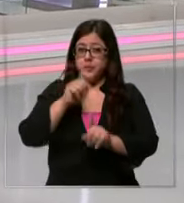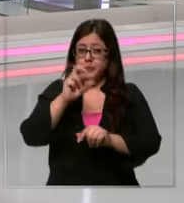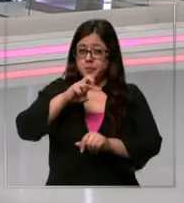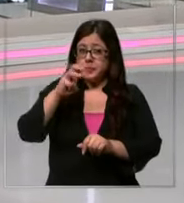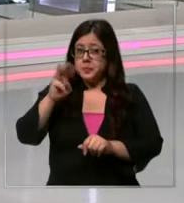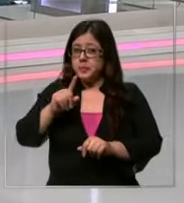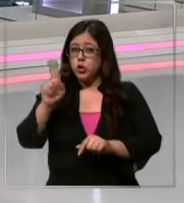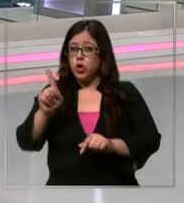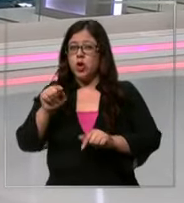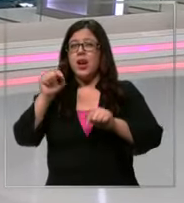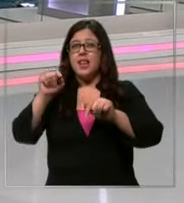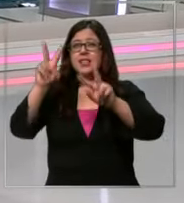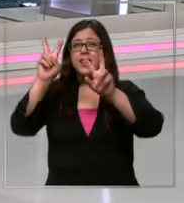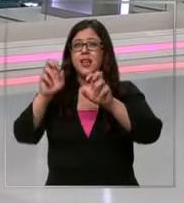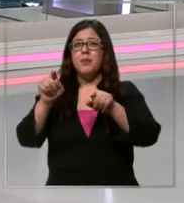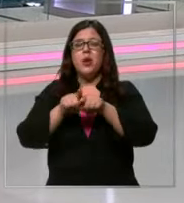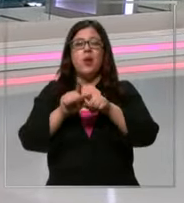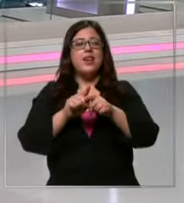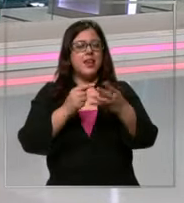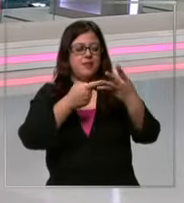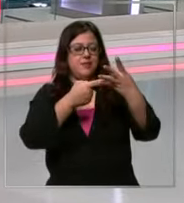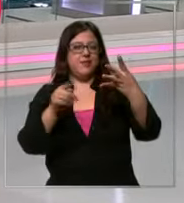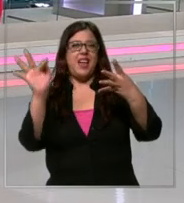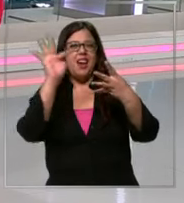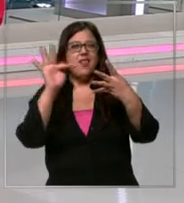odiosos de los que empezamos a hablar siempre fines de febrero en las noticias no la llegada